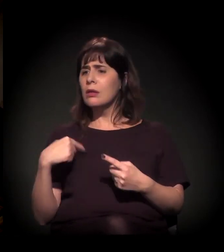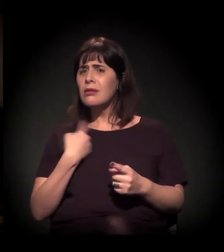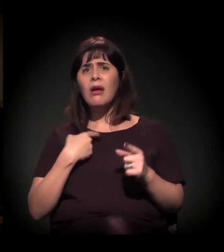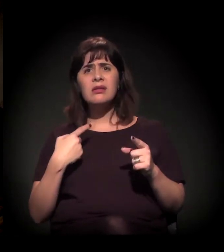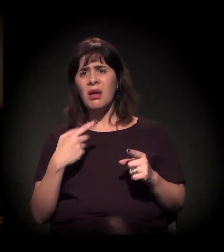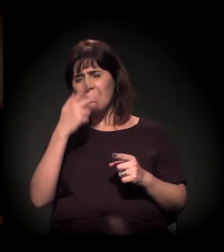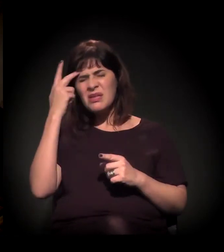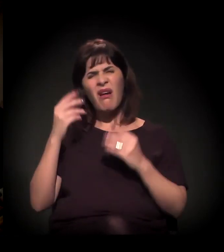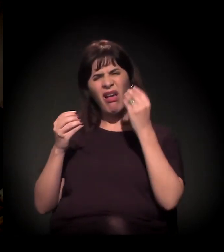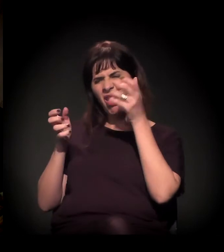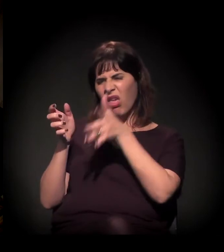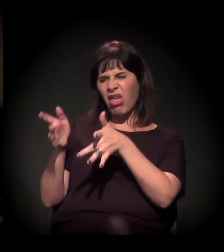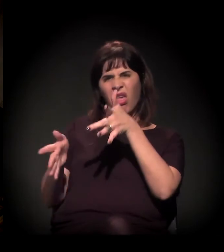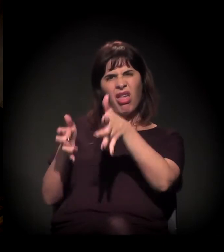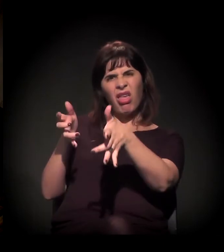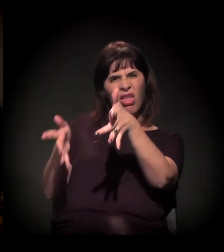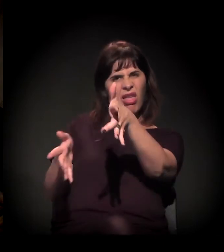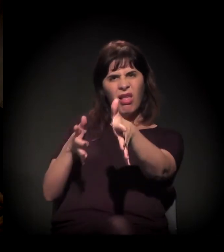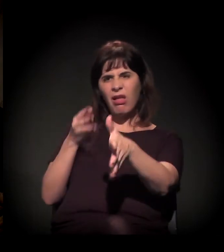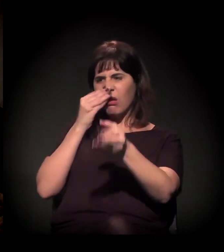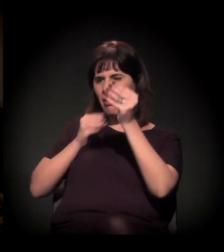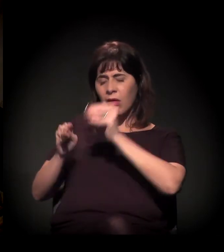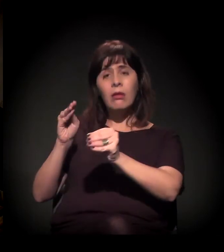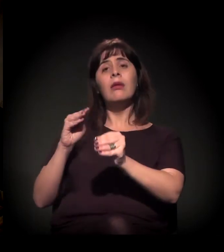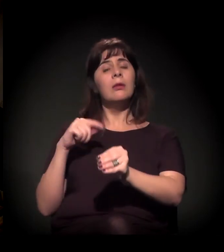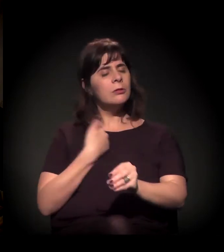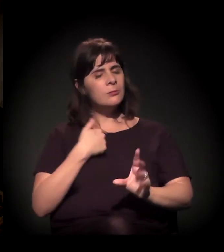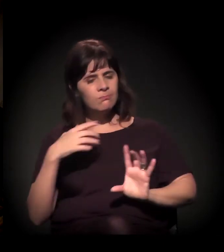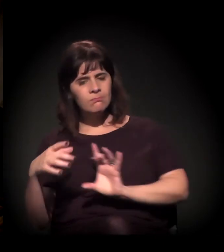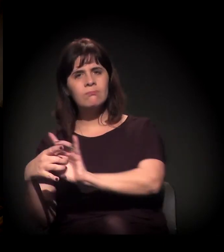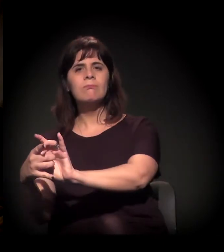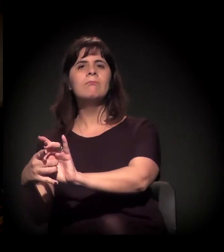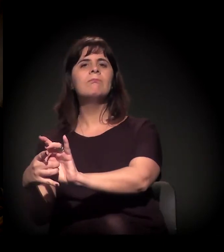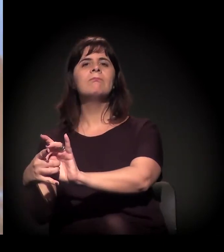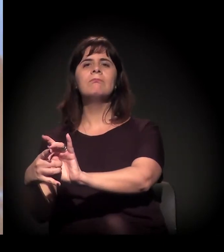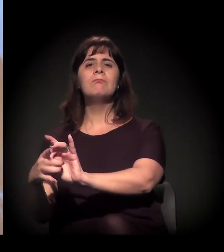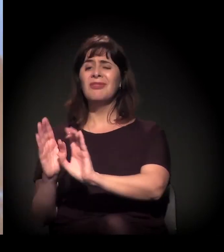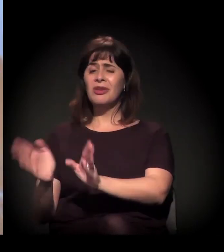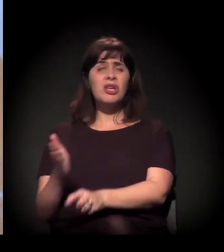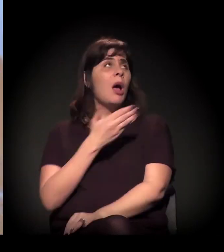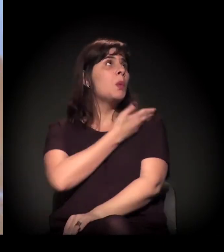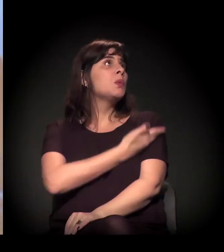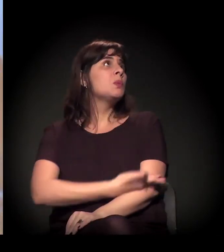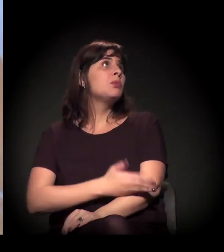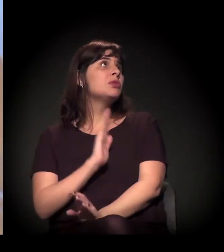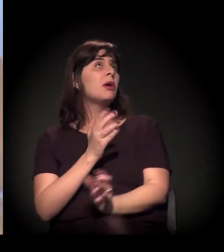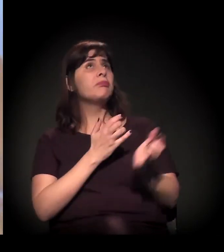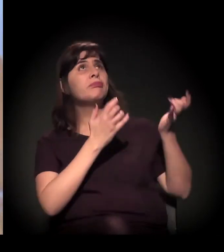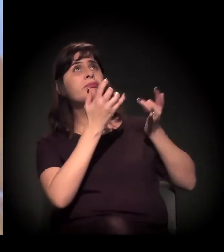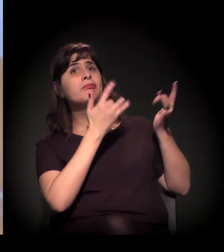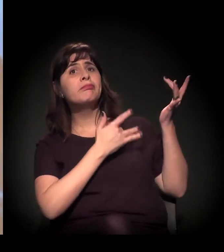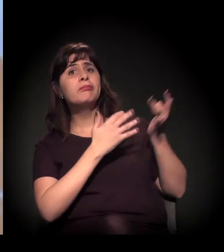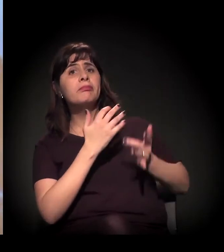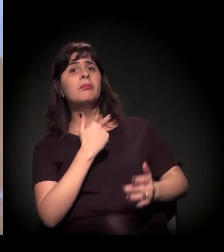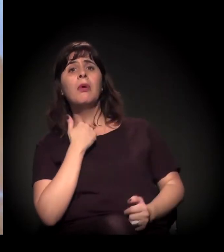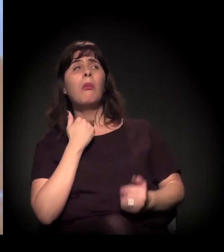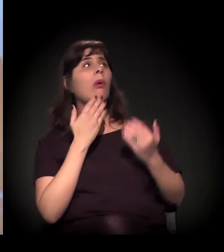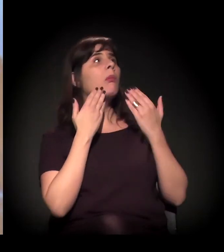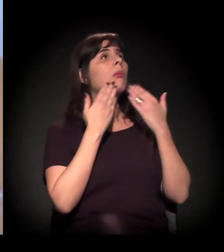que já estão acostumados a ser marginalizados, que não podem mostrar a cara. Você vai mostrar a cara?